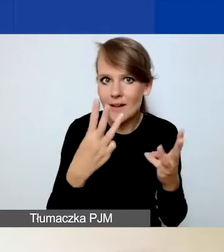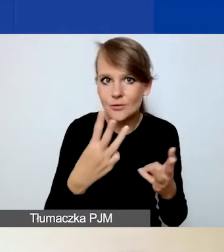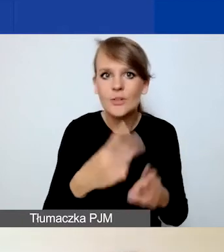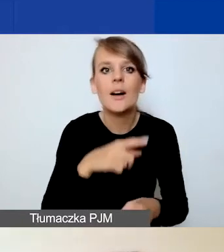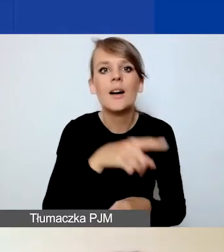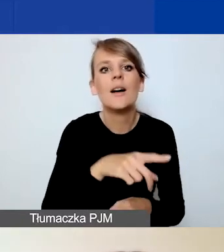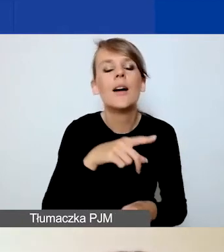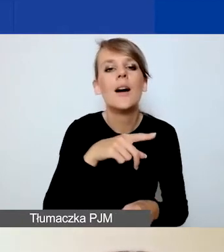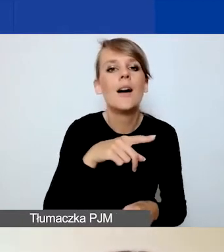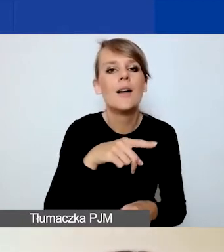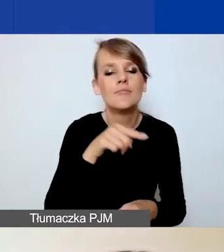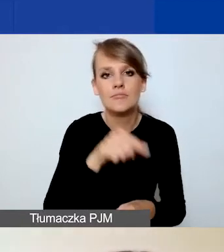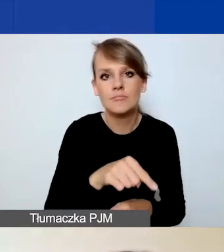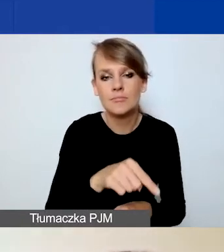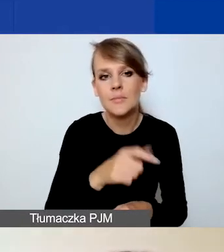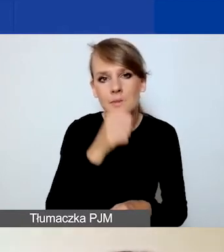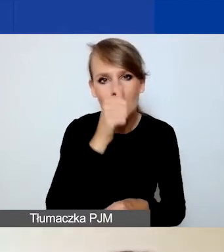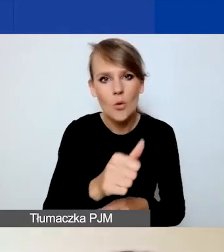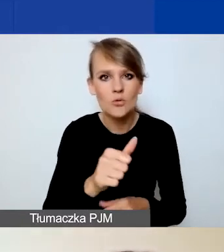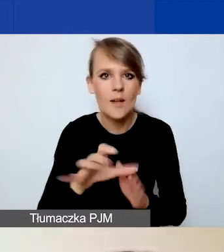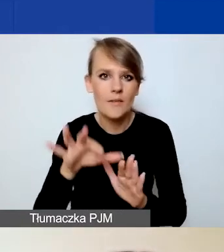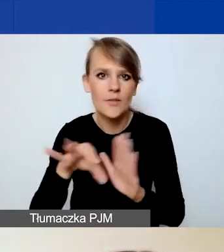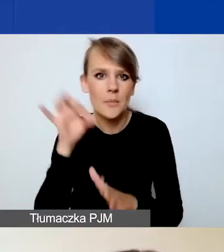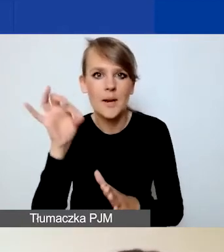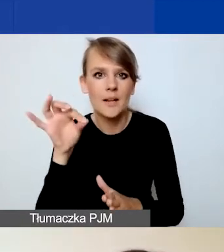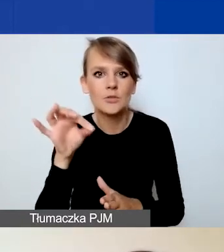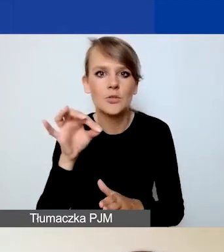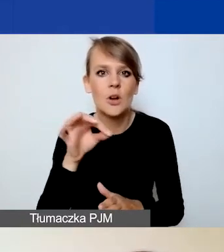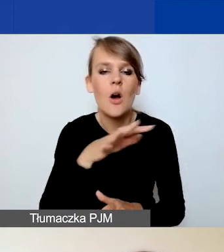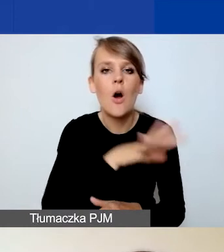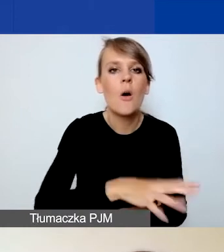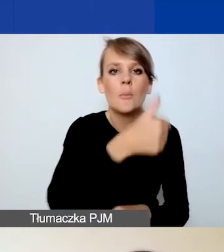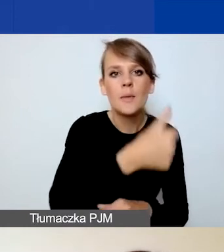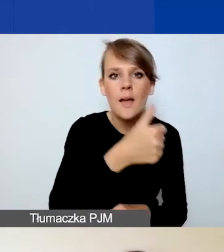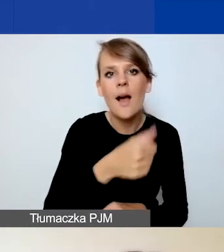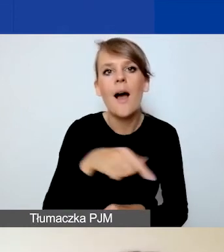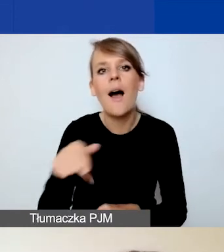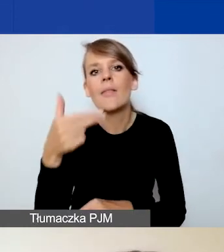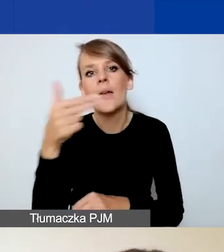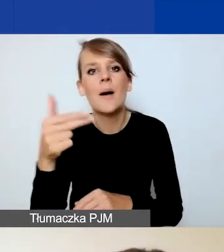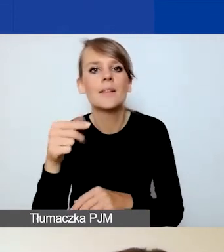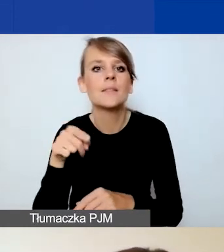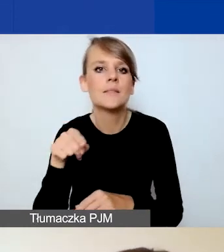Nie jest możliwe wybranie obszaru pierwszego i tematu o znaczeniu szczególnym z obszaru trzeciego.